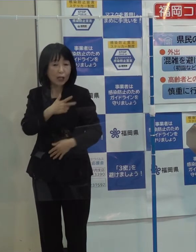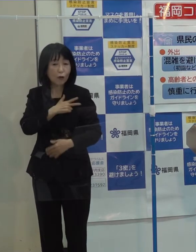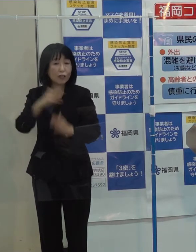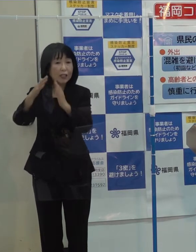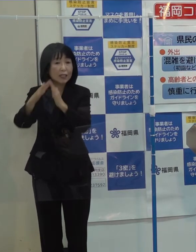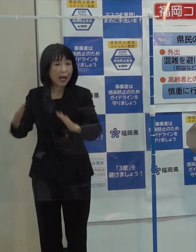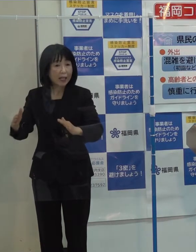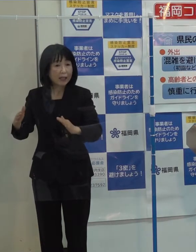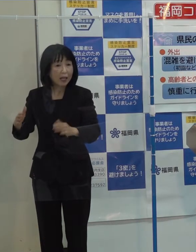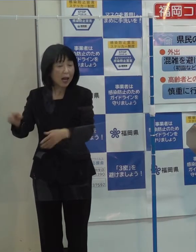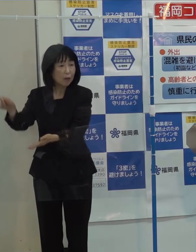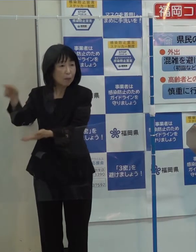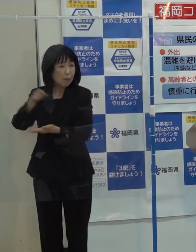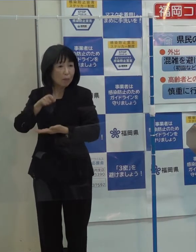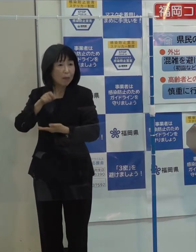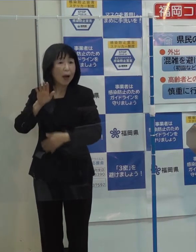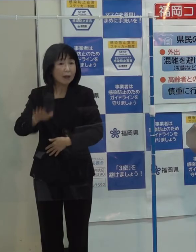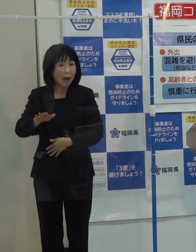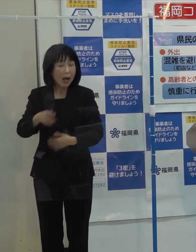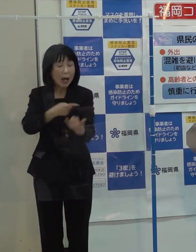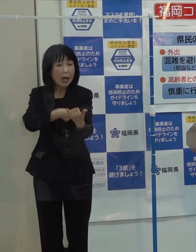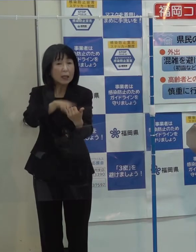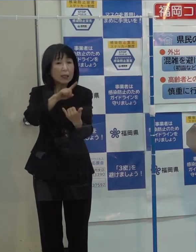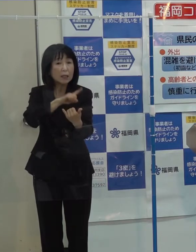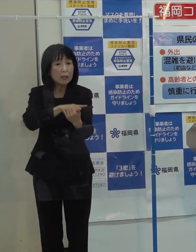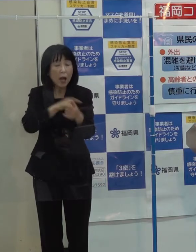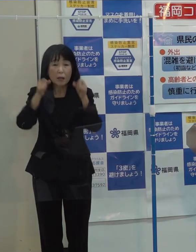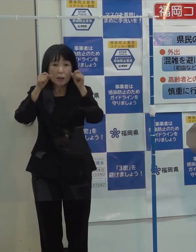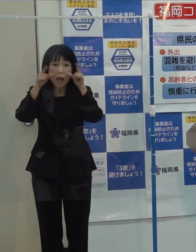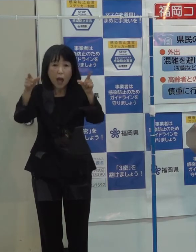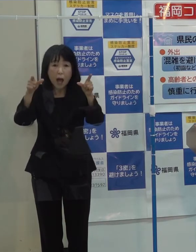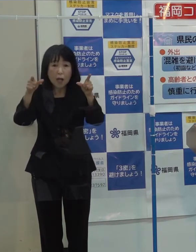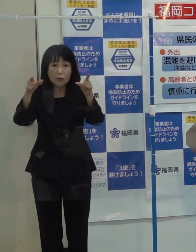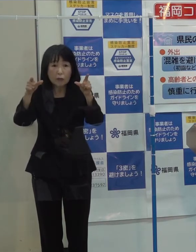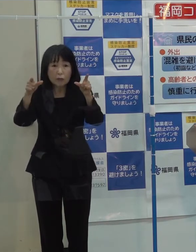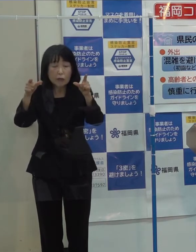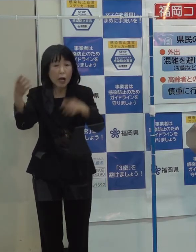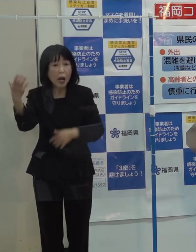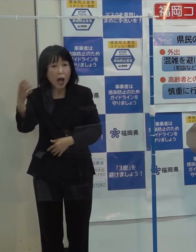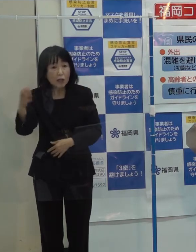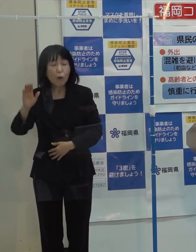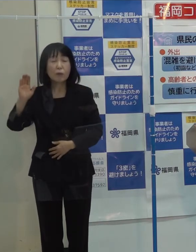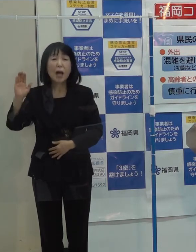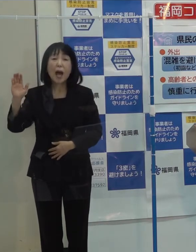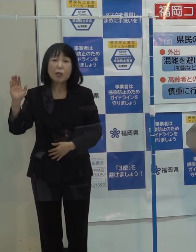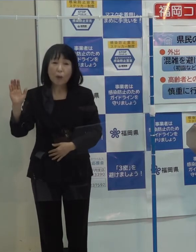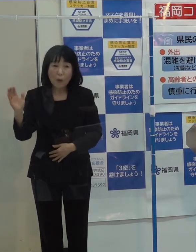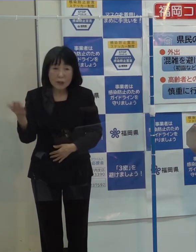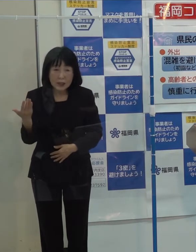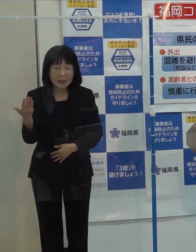人権を啓発するラジオが人権救済を申し立てられるというブラックユーモアのような感じになっていますが 受け止めはいかがですか